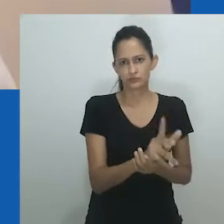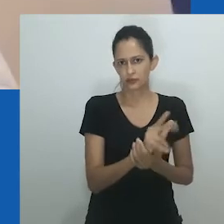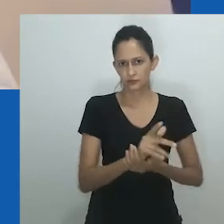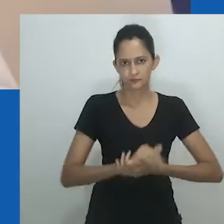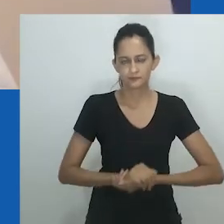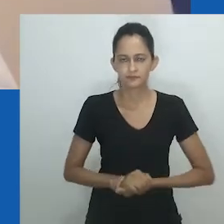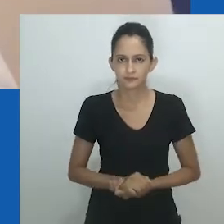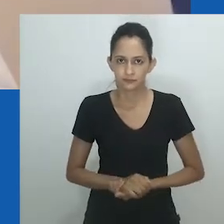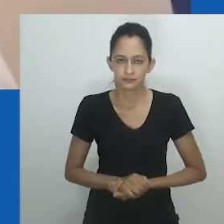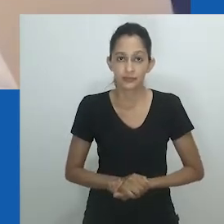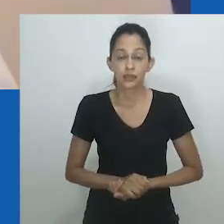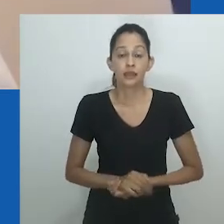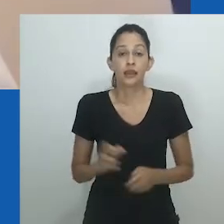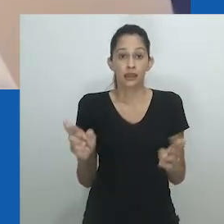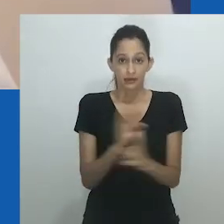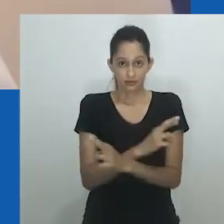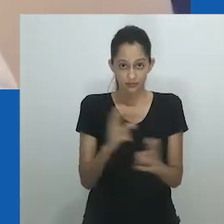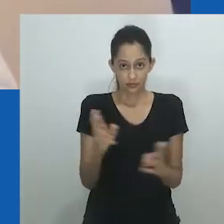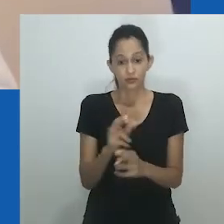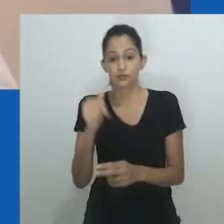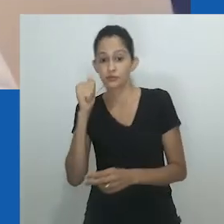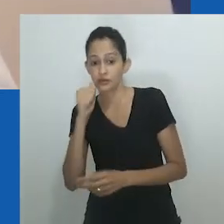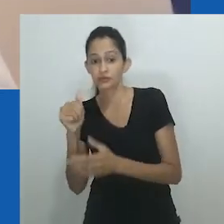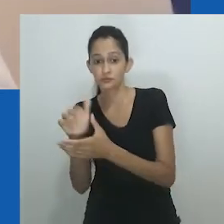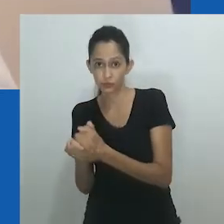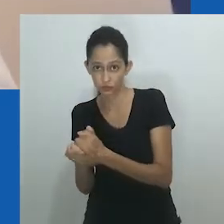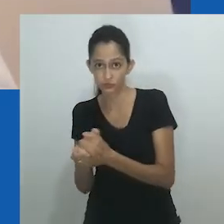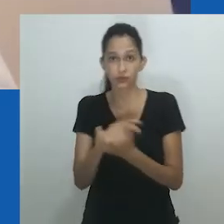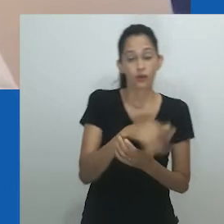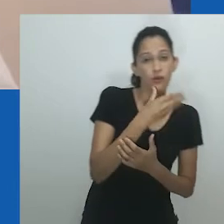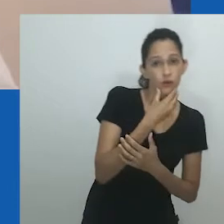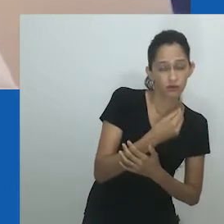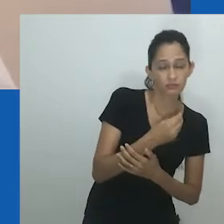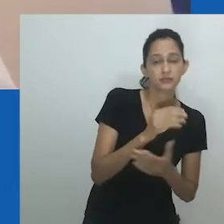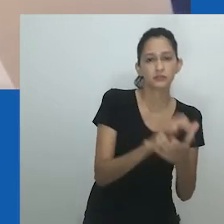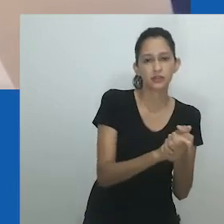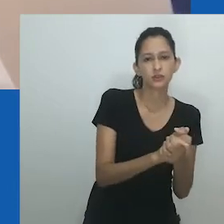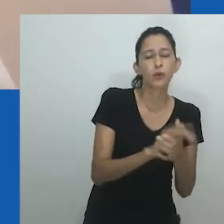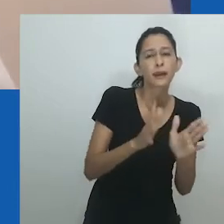que não leve em conta o “tipo de corpo” e outras limitações e estereótipos de gênero.